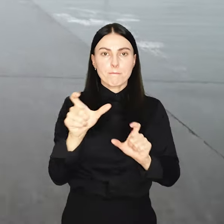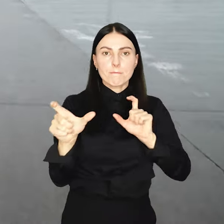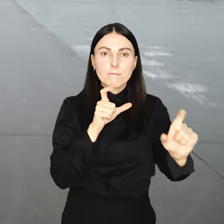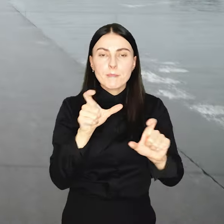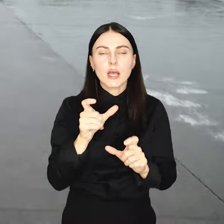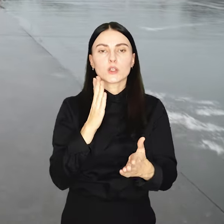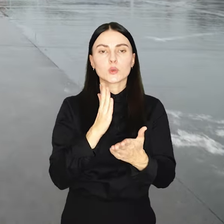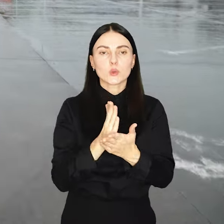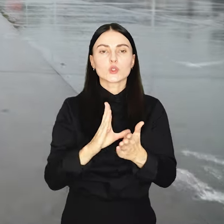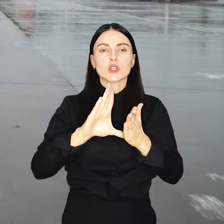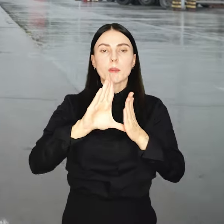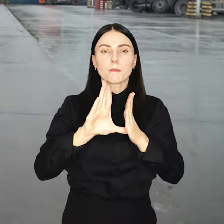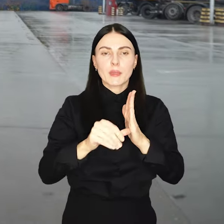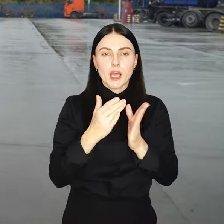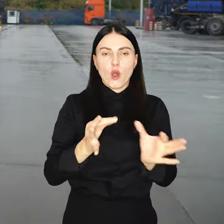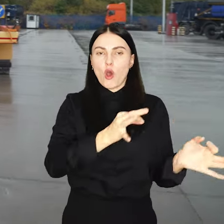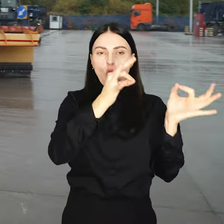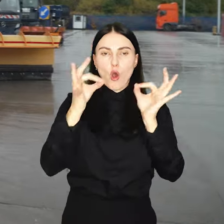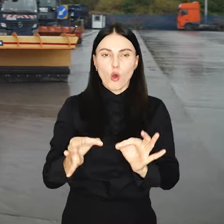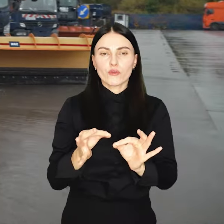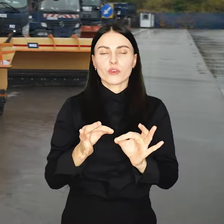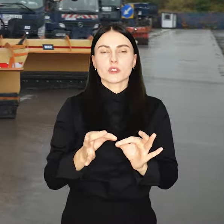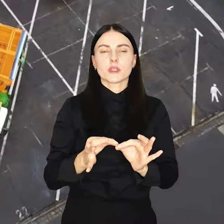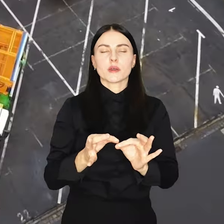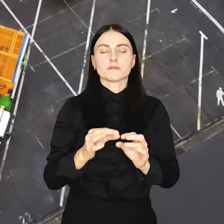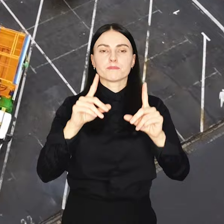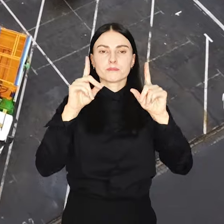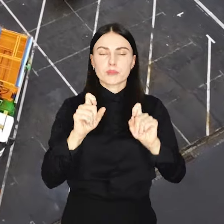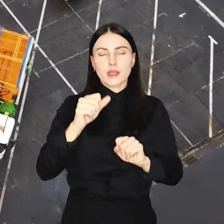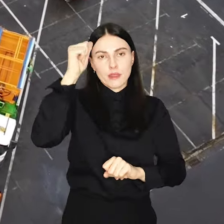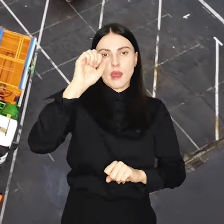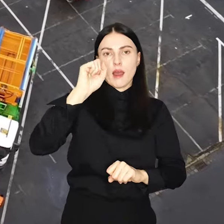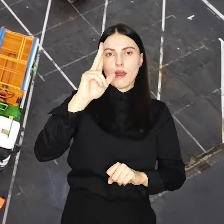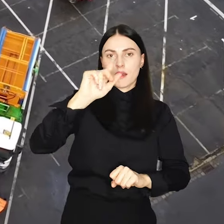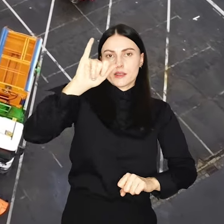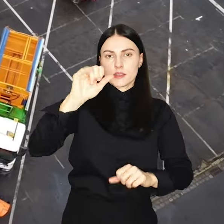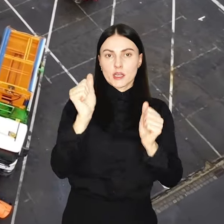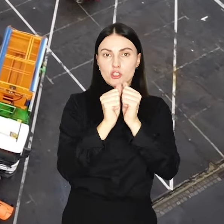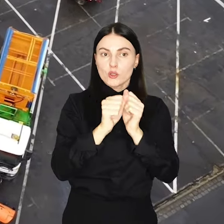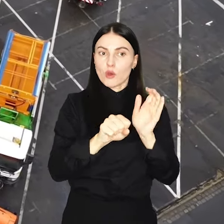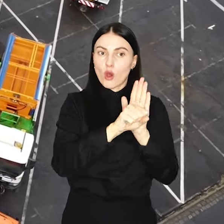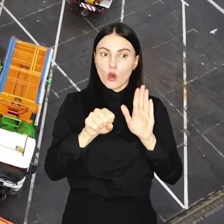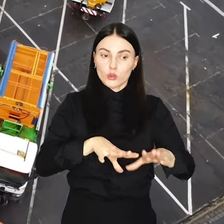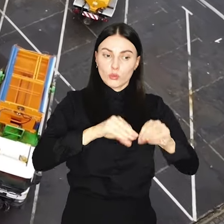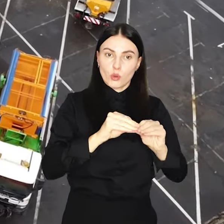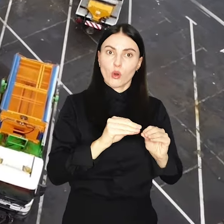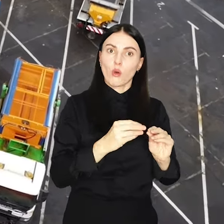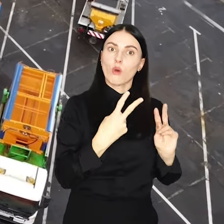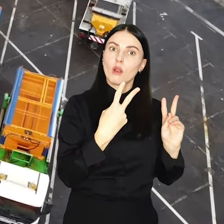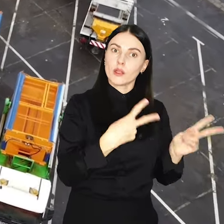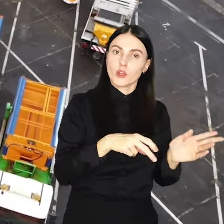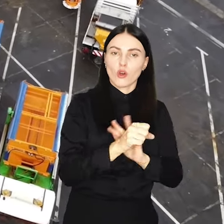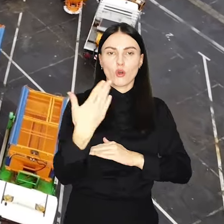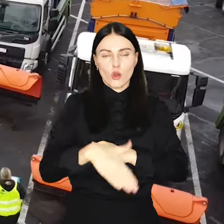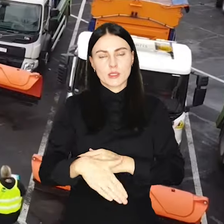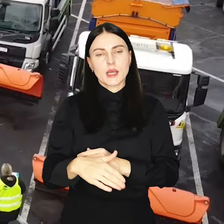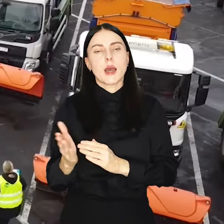Tym samym w mieście oficjalnie rozpoczęła się akcja zima, która obejmuje okres od początku listopada do końca marca.